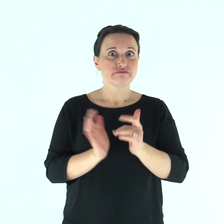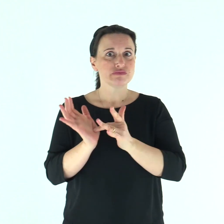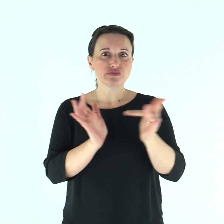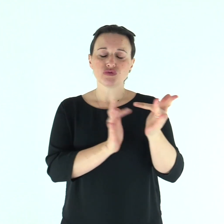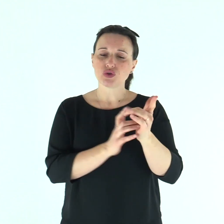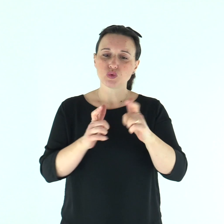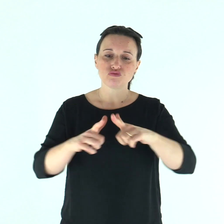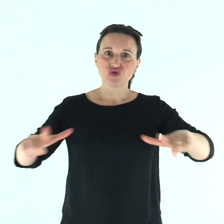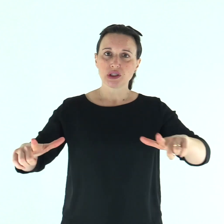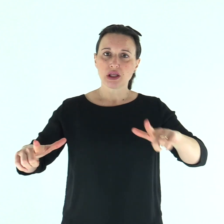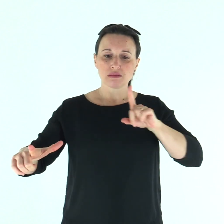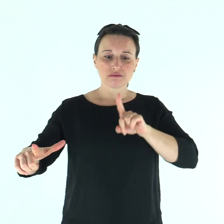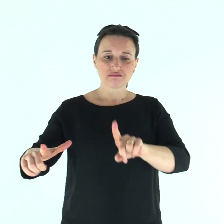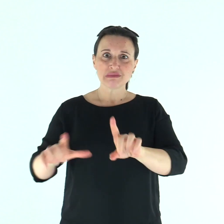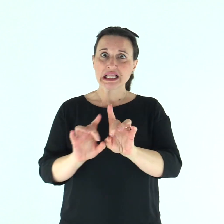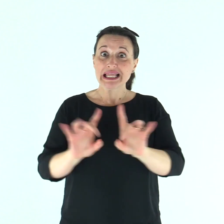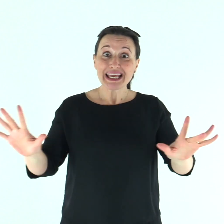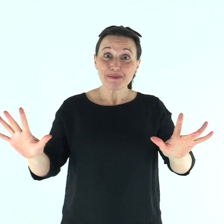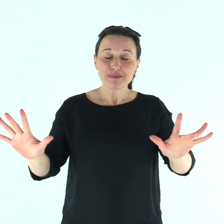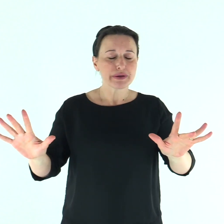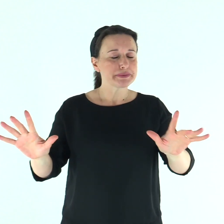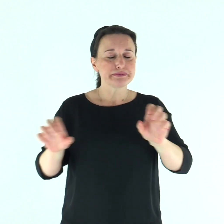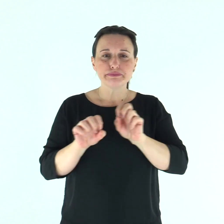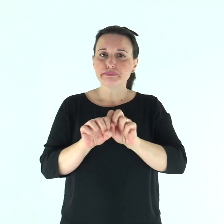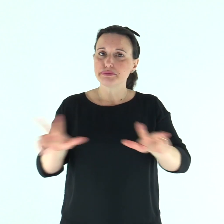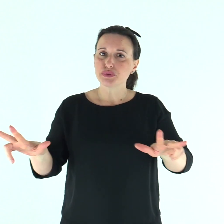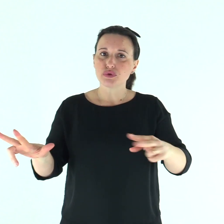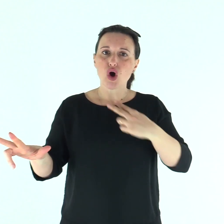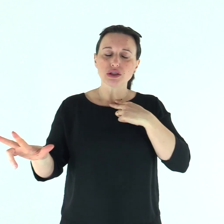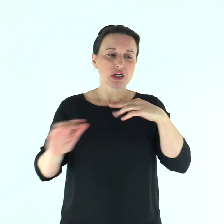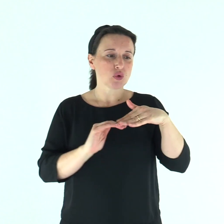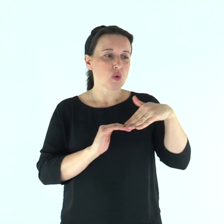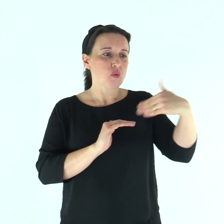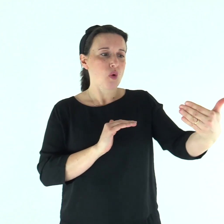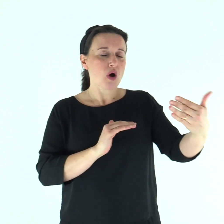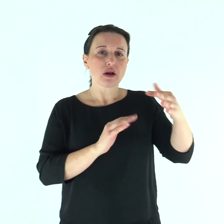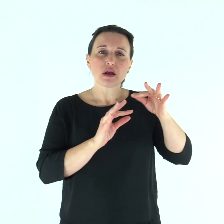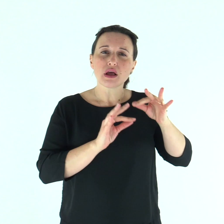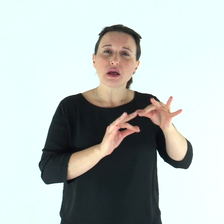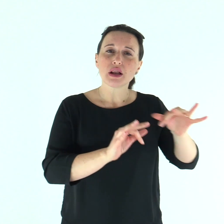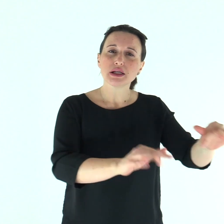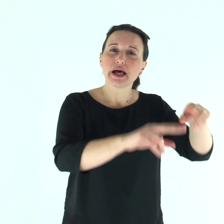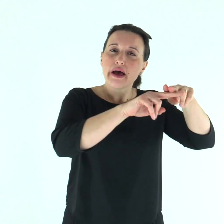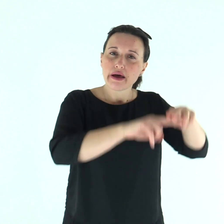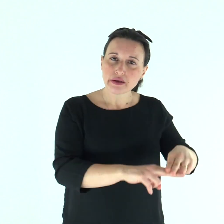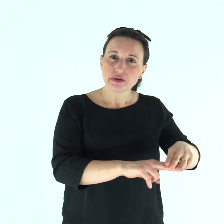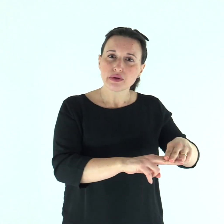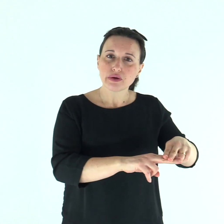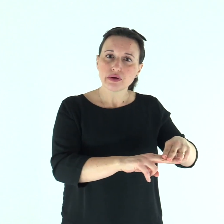tanto che Gesù non poteva più entrare pubblicamente in una città, ma rimaneva fuori, in luoghi deserti;